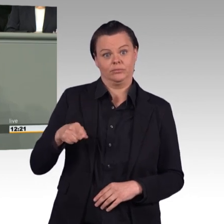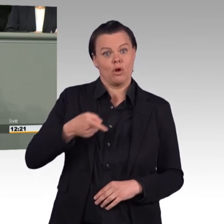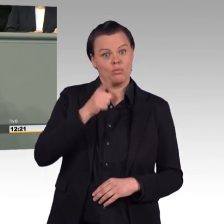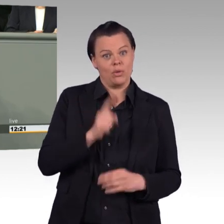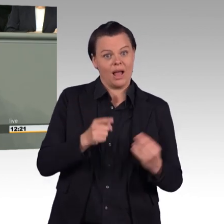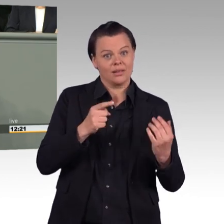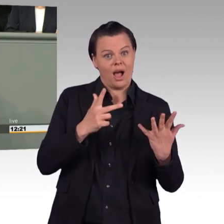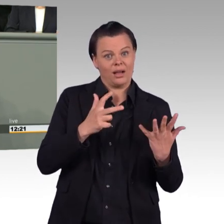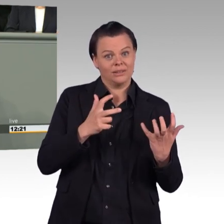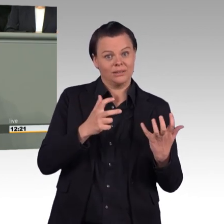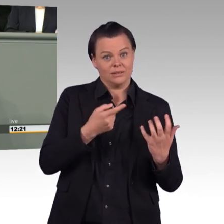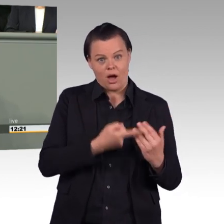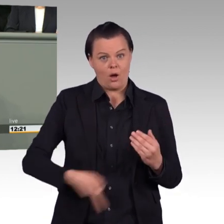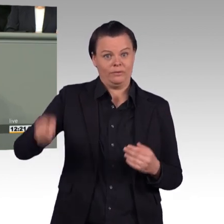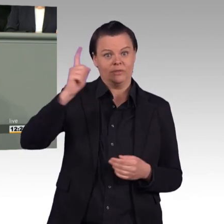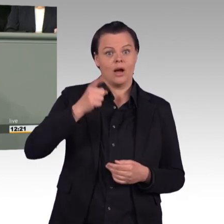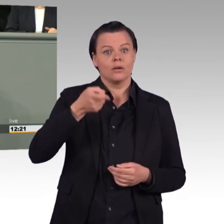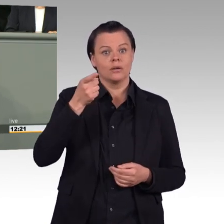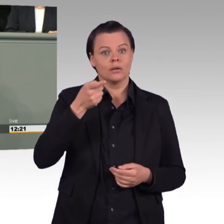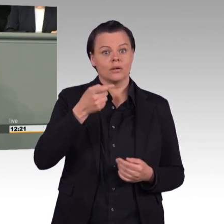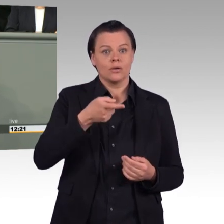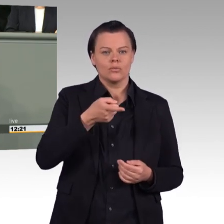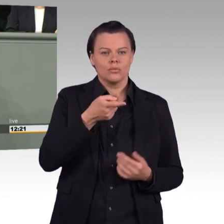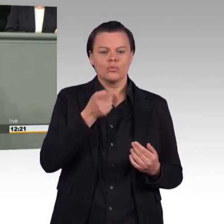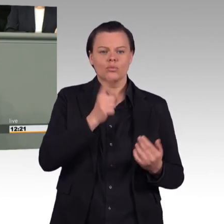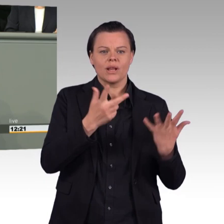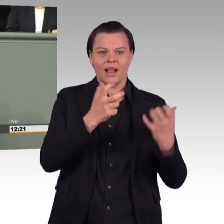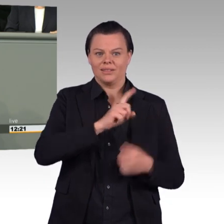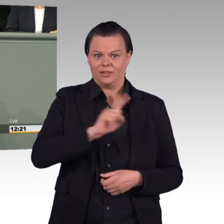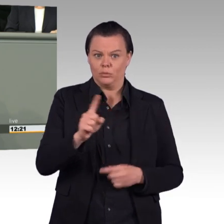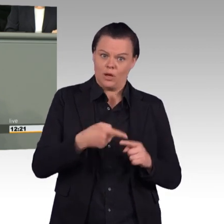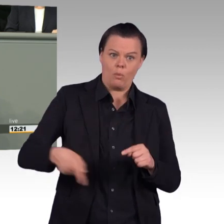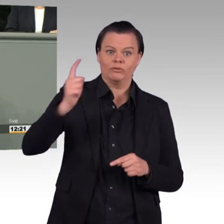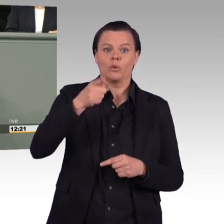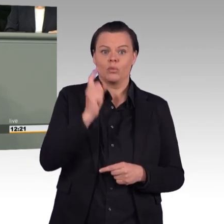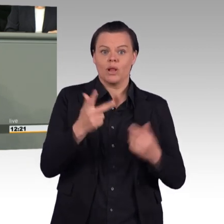Diese sogenannte Trendwende Personal begründen Sie damit, Frau Ursula von der Leyen, dass eine Refokussierung